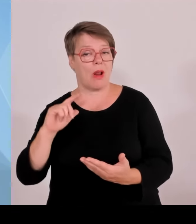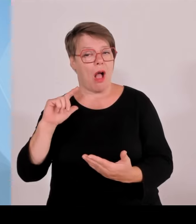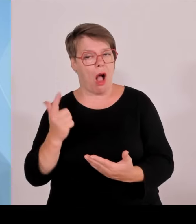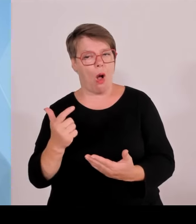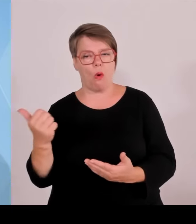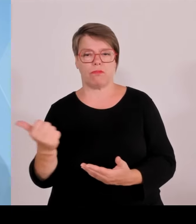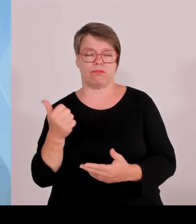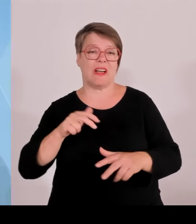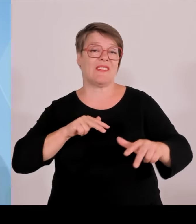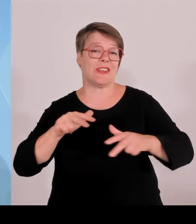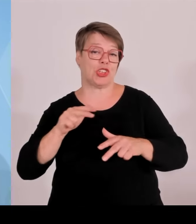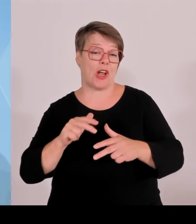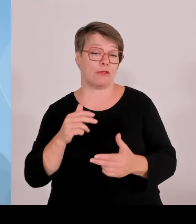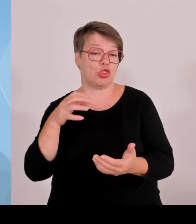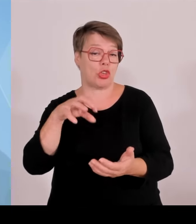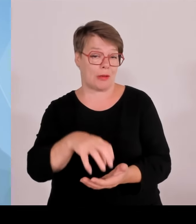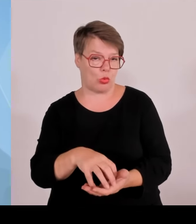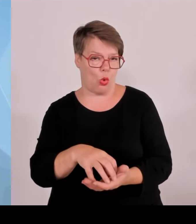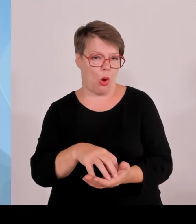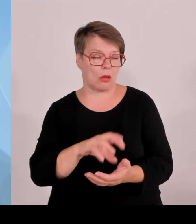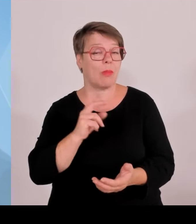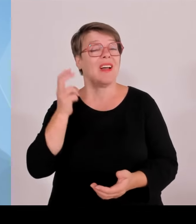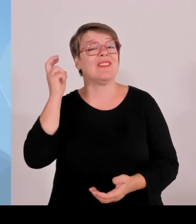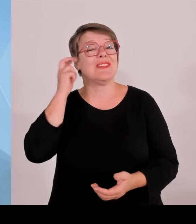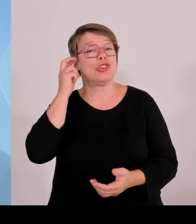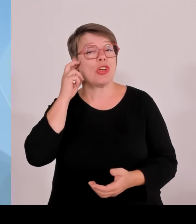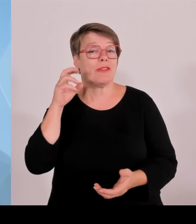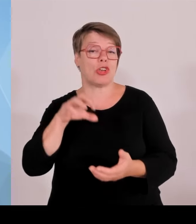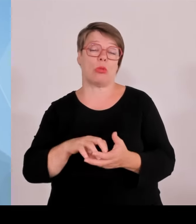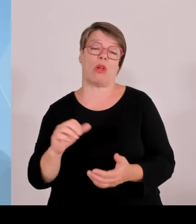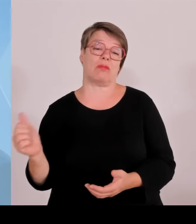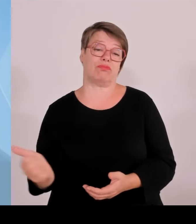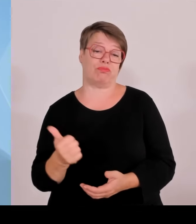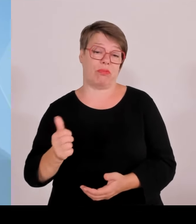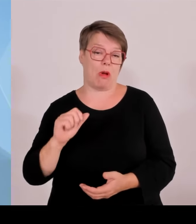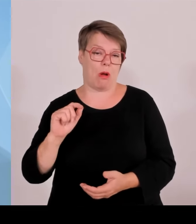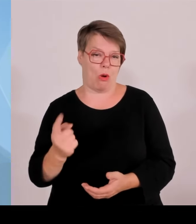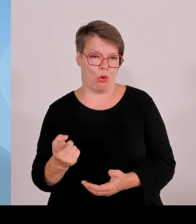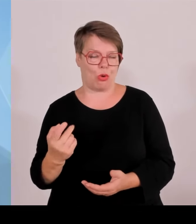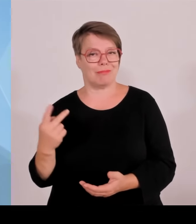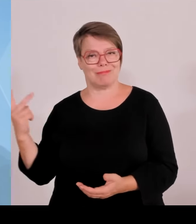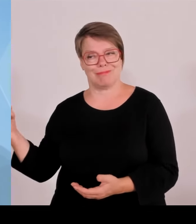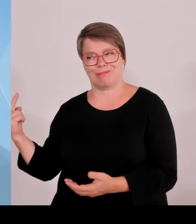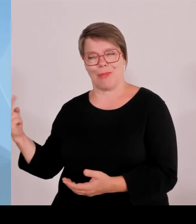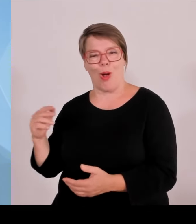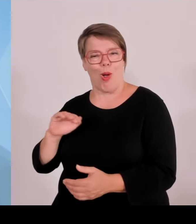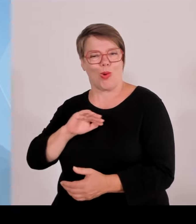Europameisterschaft 2024 eingehen, die jedenfalls, was die Spiele in